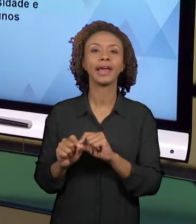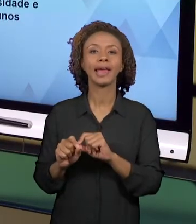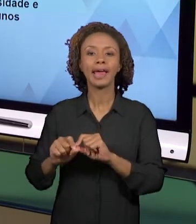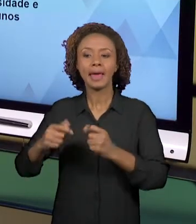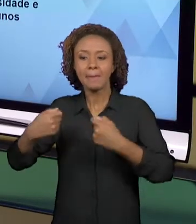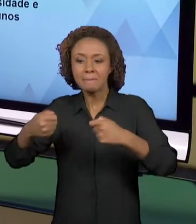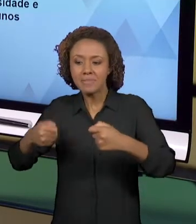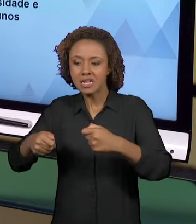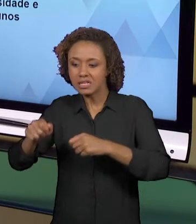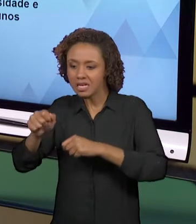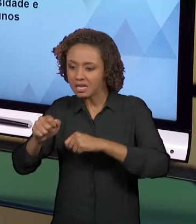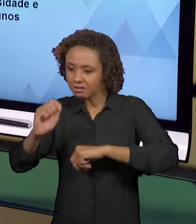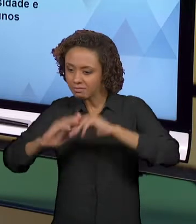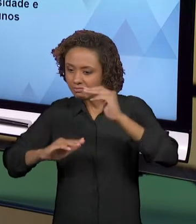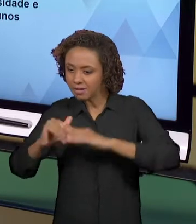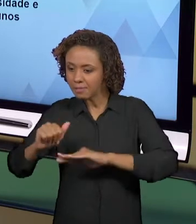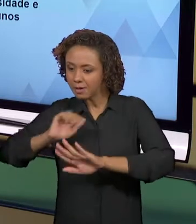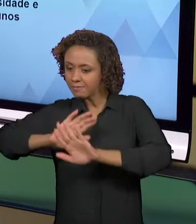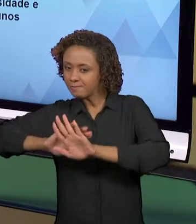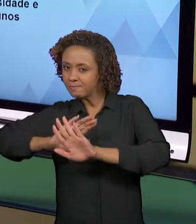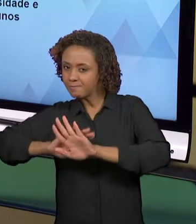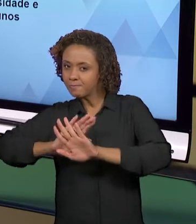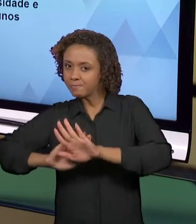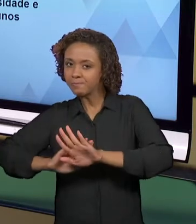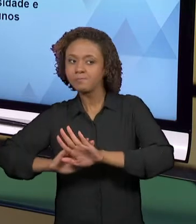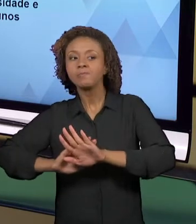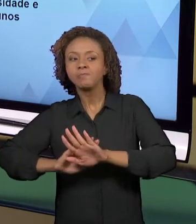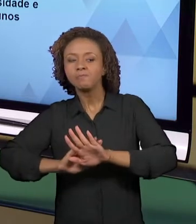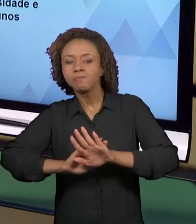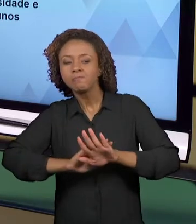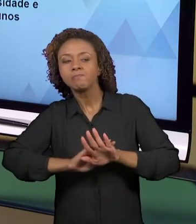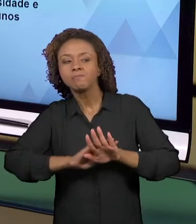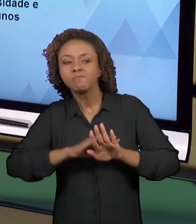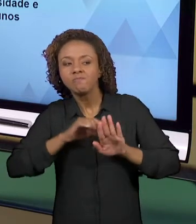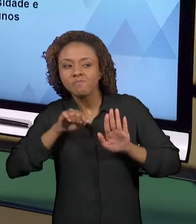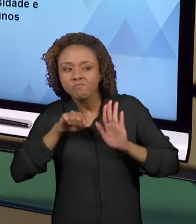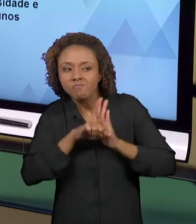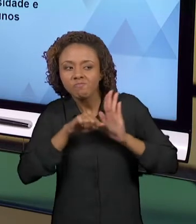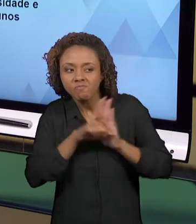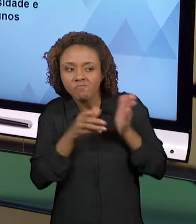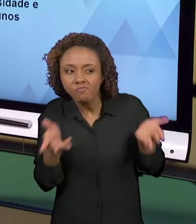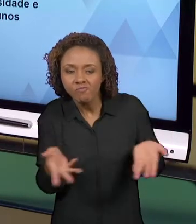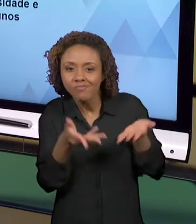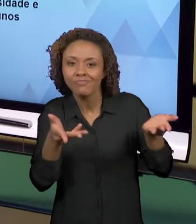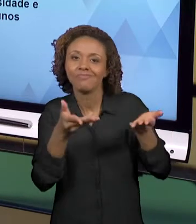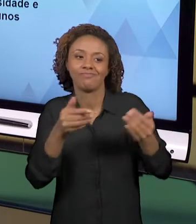DOS ALUNOS COM O PROCESSO EDUCATIVO, OU SEJA, A